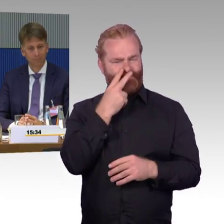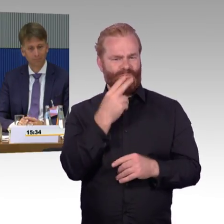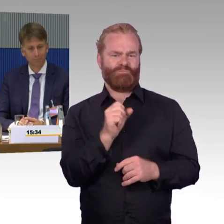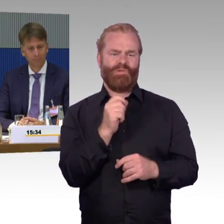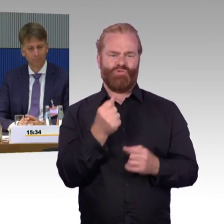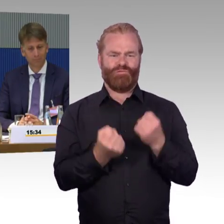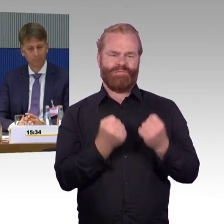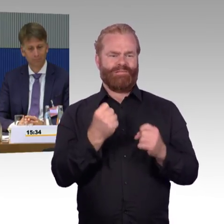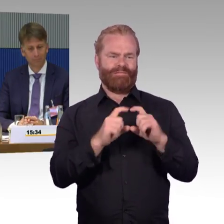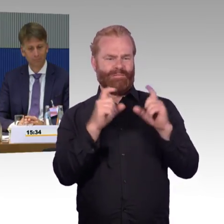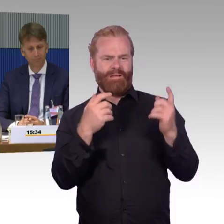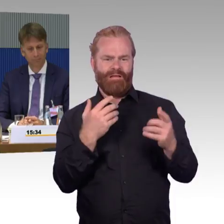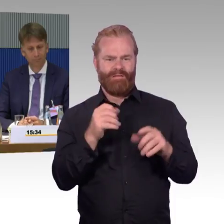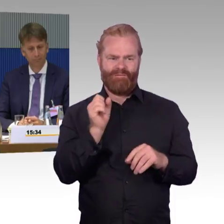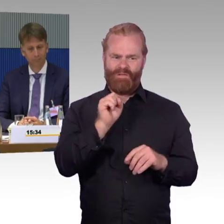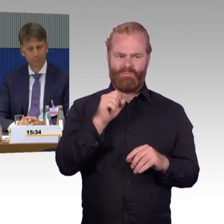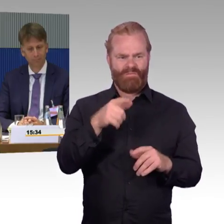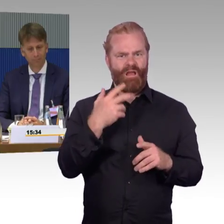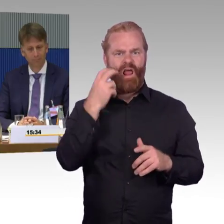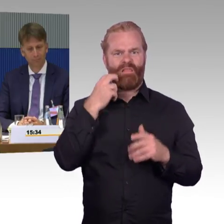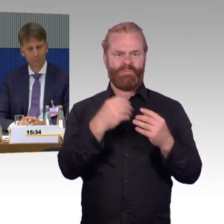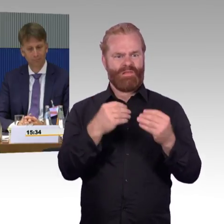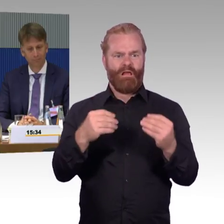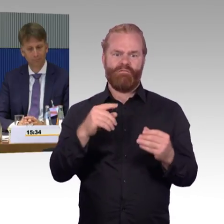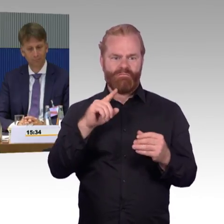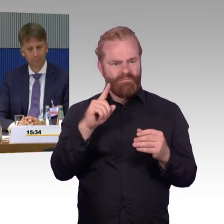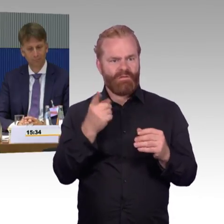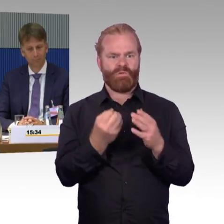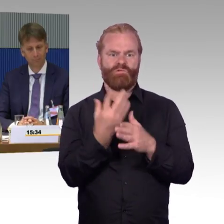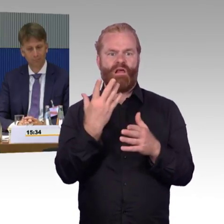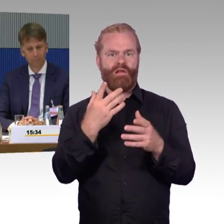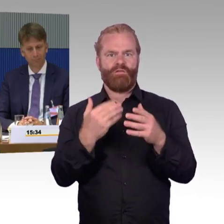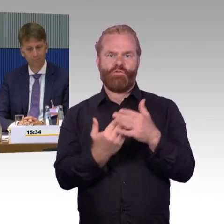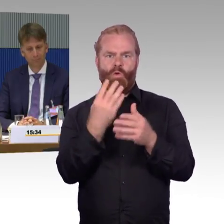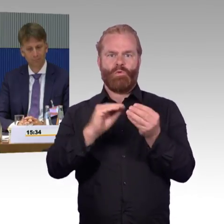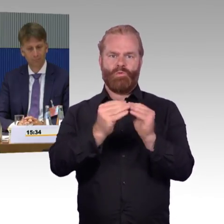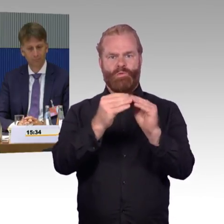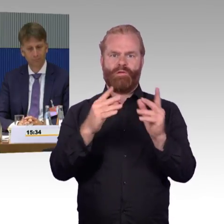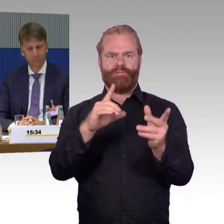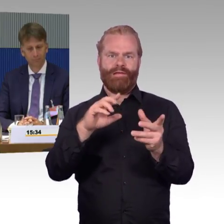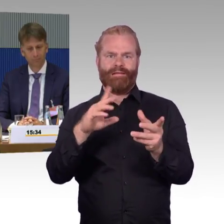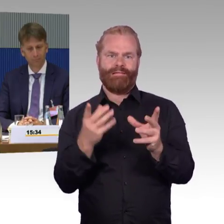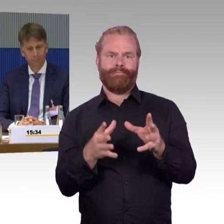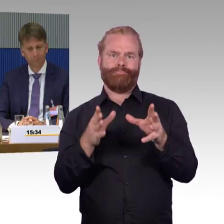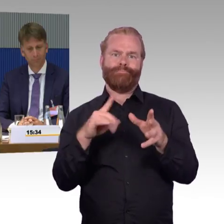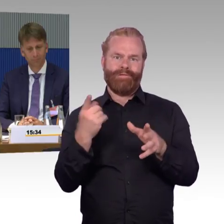Mag ja sein, aber man muss doch möglich machen können, dass zumindest ein Wagen auch barrierefrei an dieser Stelle ausgestaltet wird.